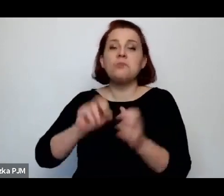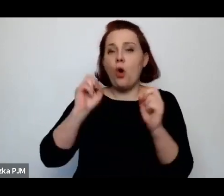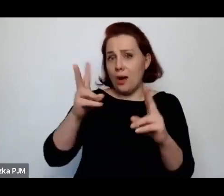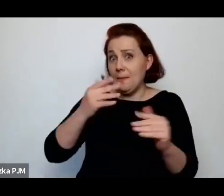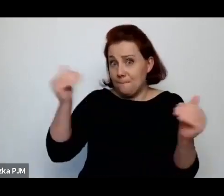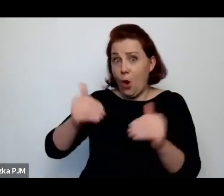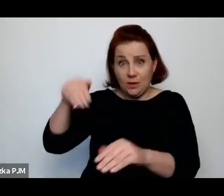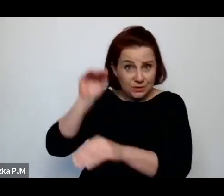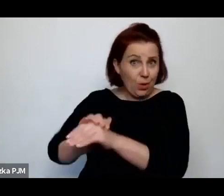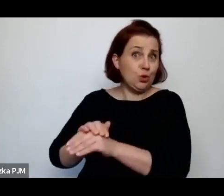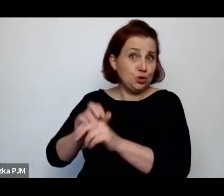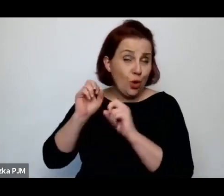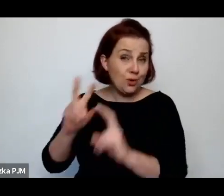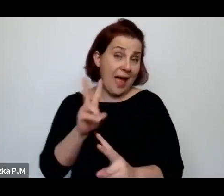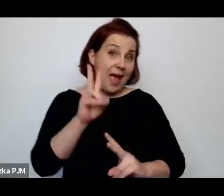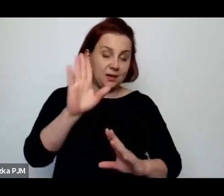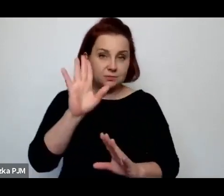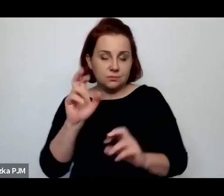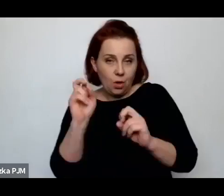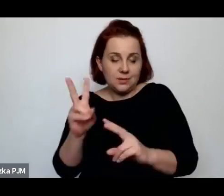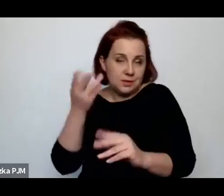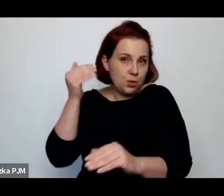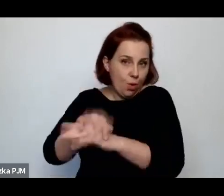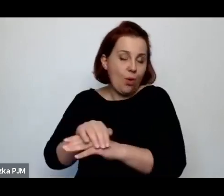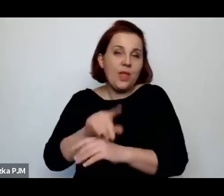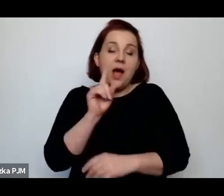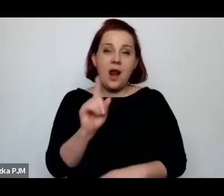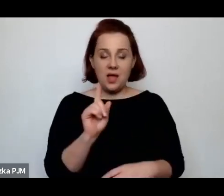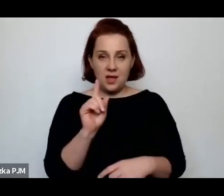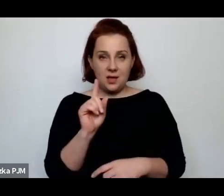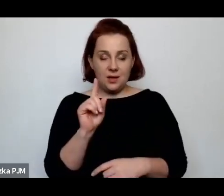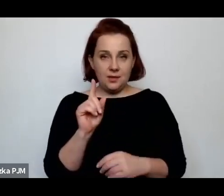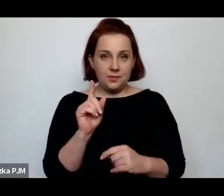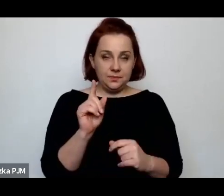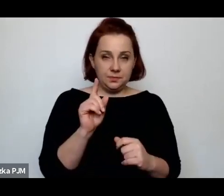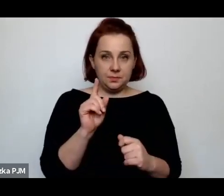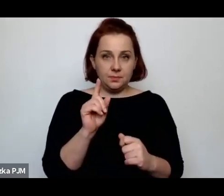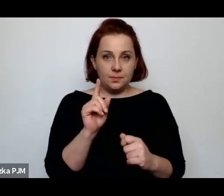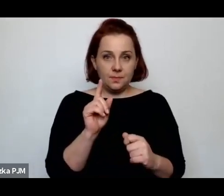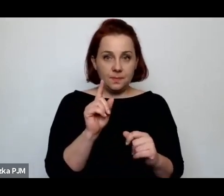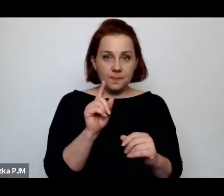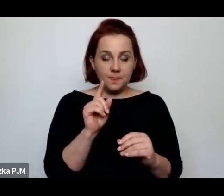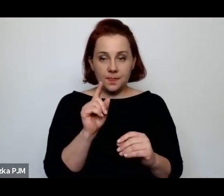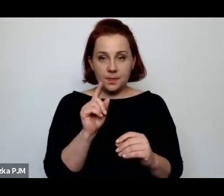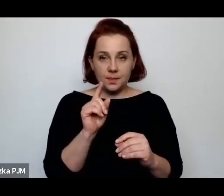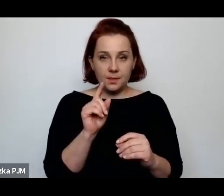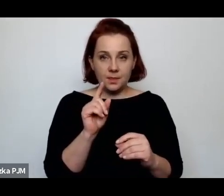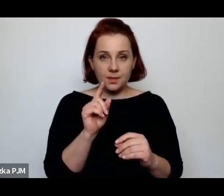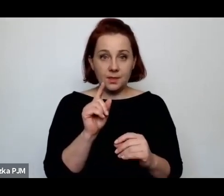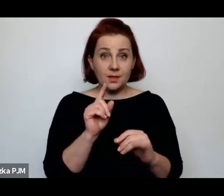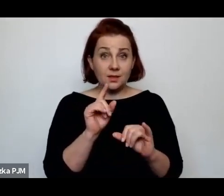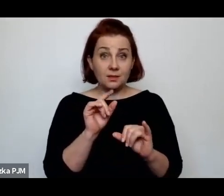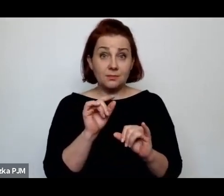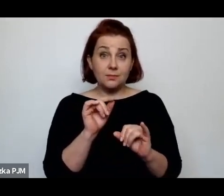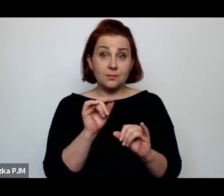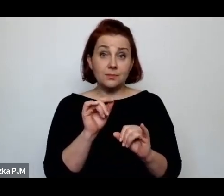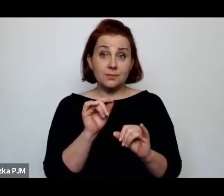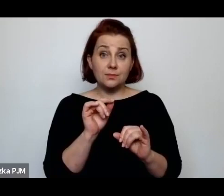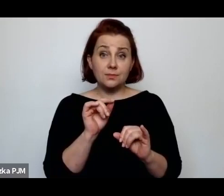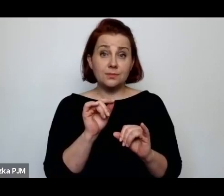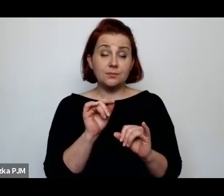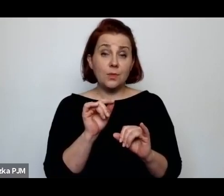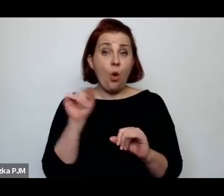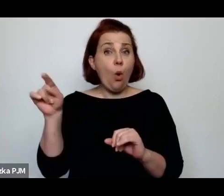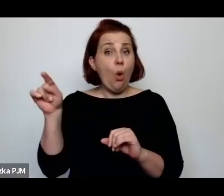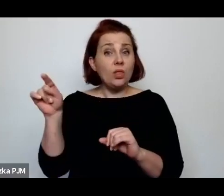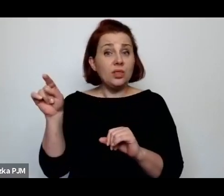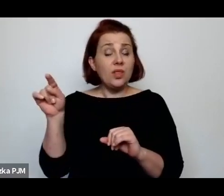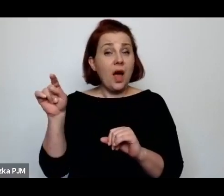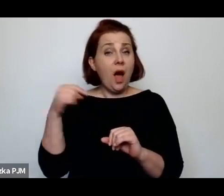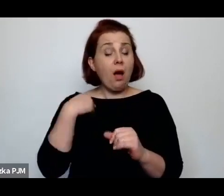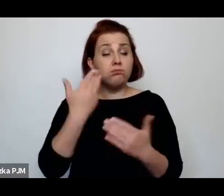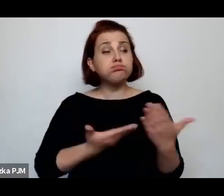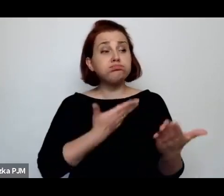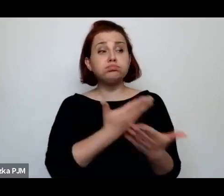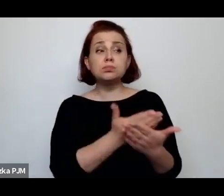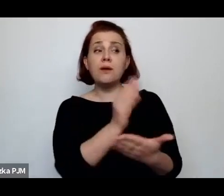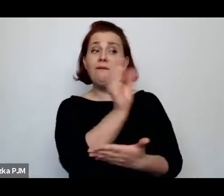ale nie znaczy, że jeżeli się – jak sugerowała Wanda Melcer w tym swoim tekście